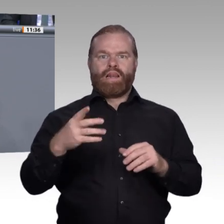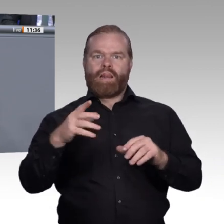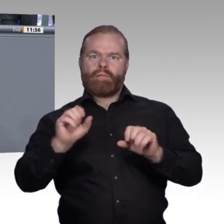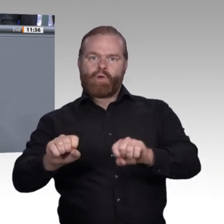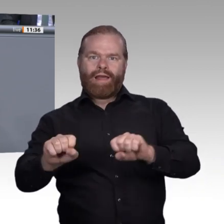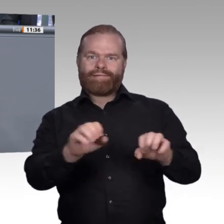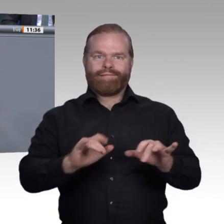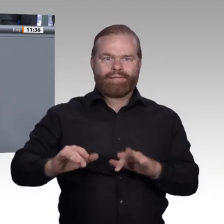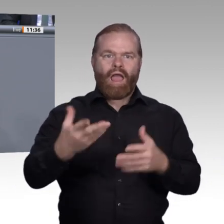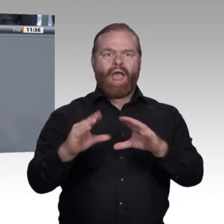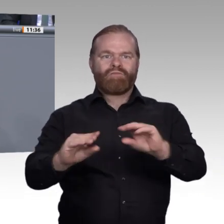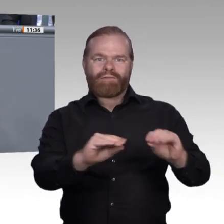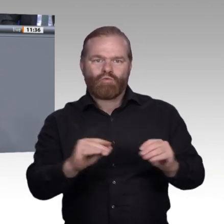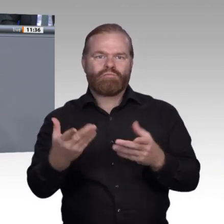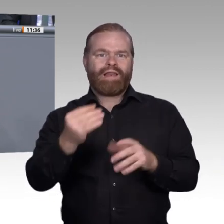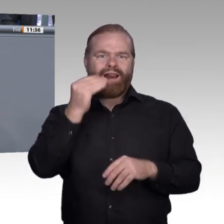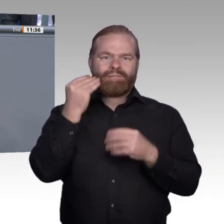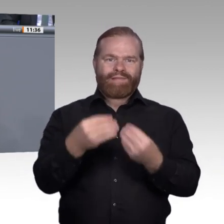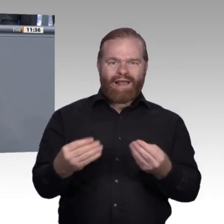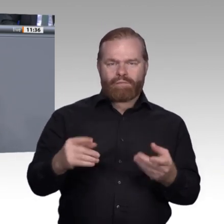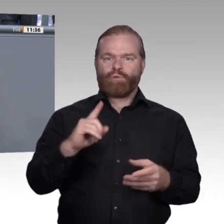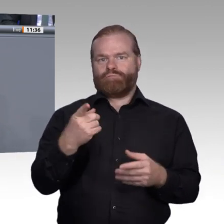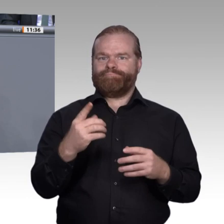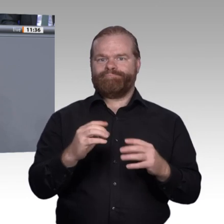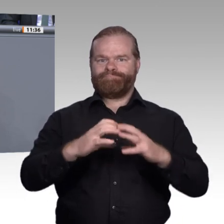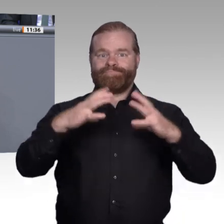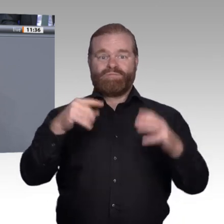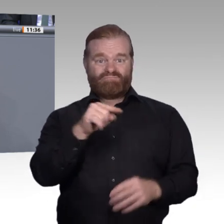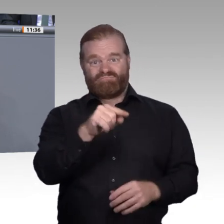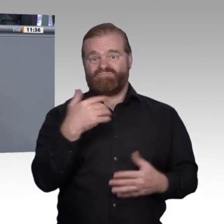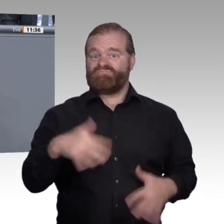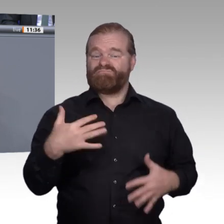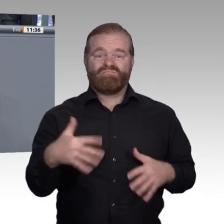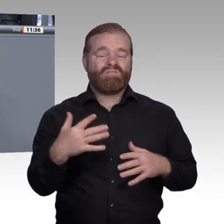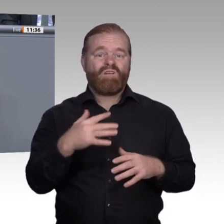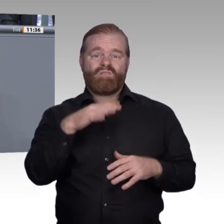über digitale Plattformen sehr viel stärker und enger miteinander zu verzahnen. In der